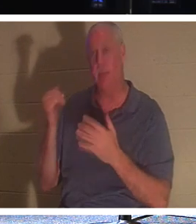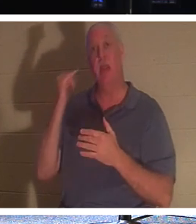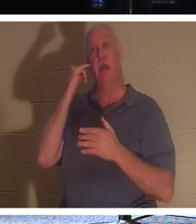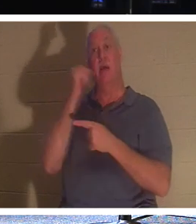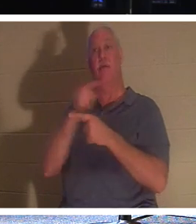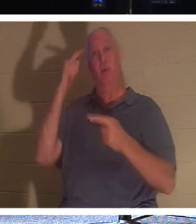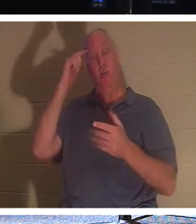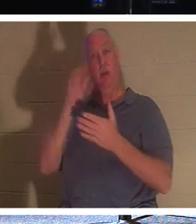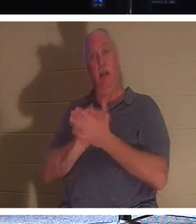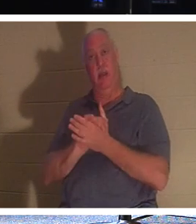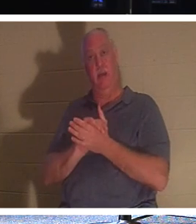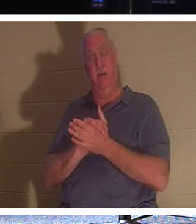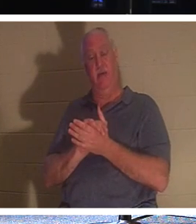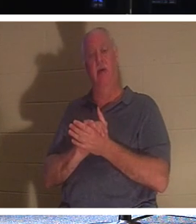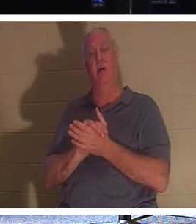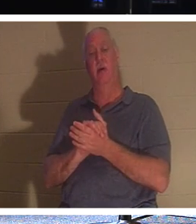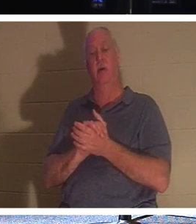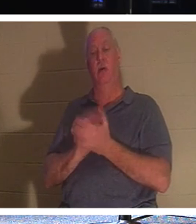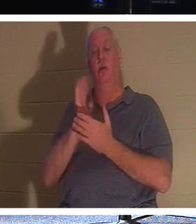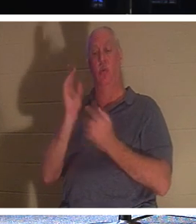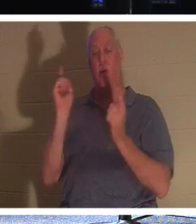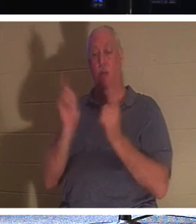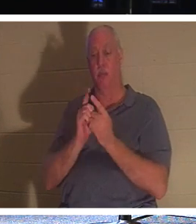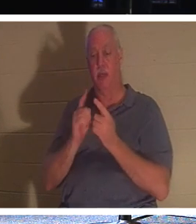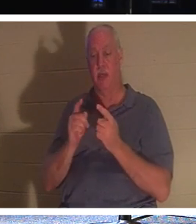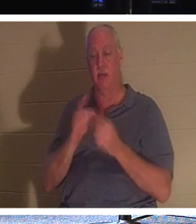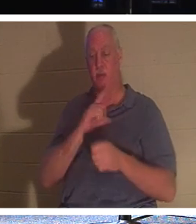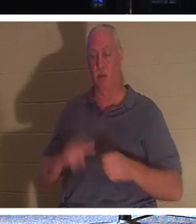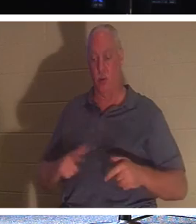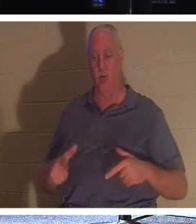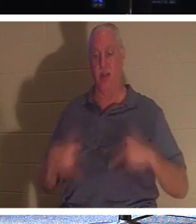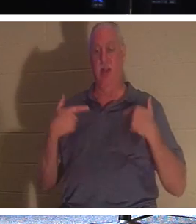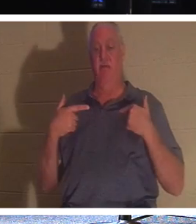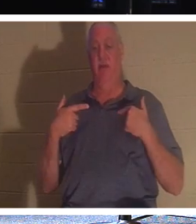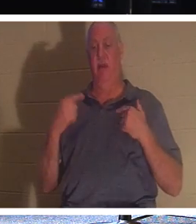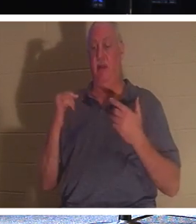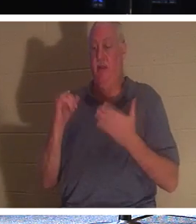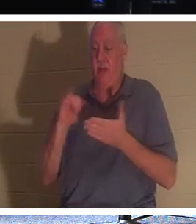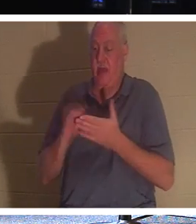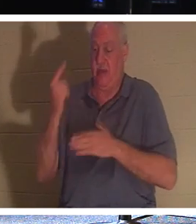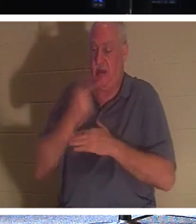друг, ты встретишься с Живым Господом. День пройдет сквозь эту «завесу плоти».